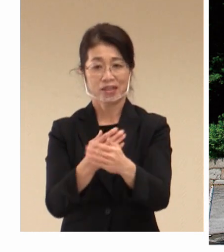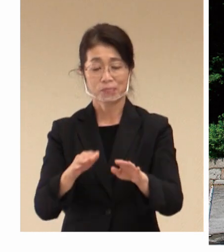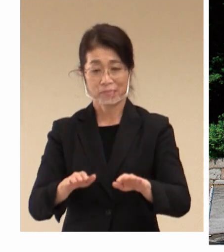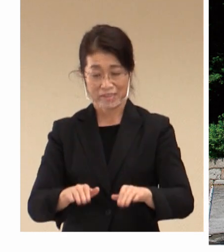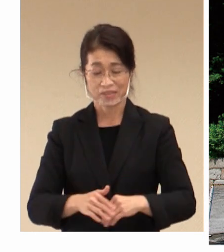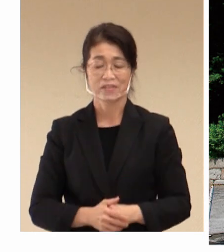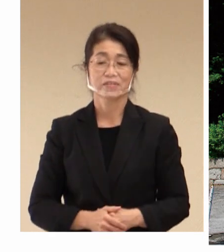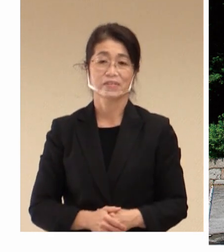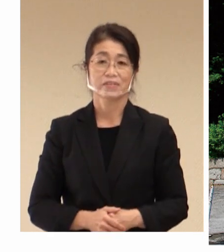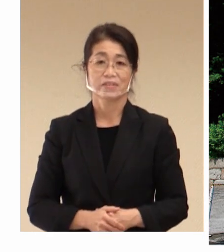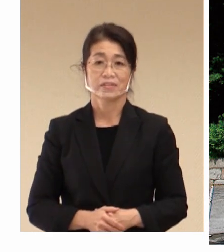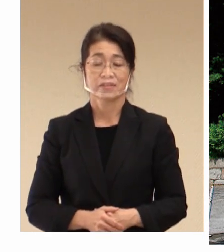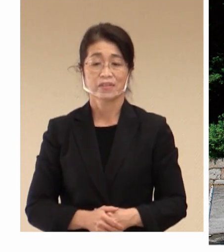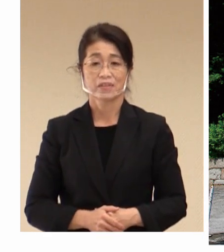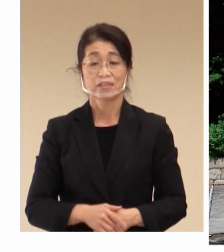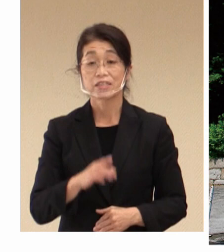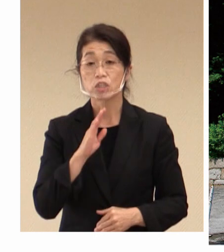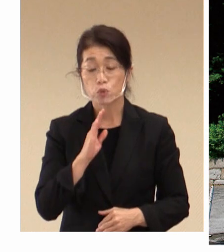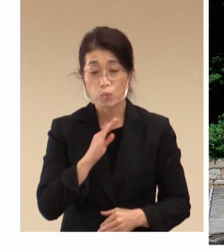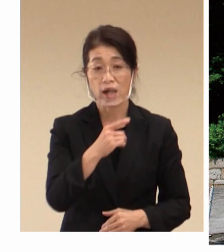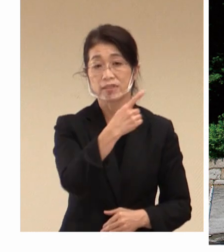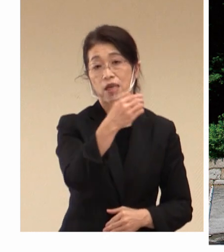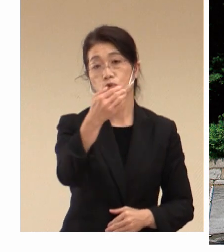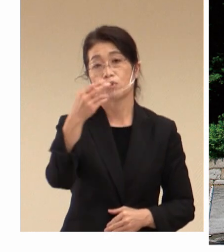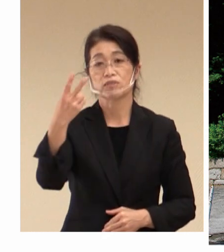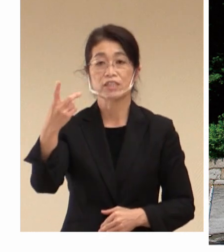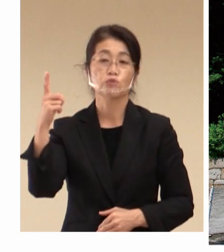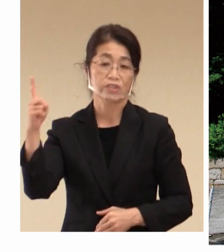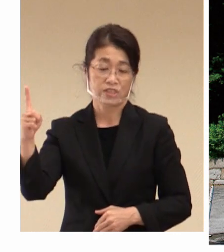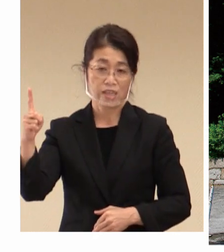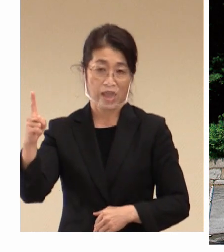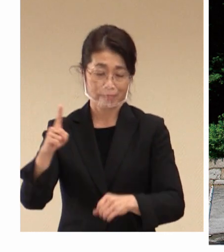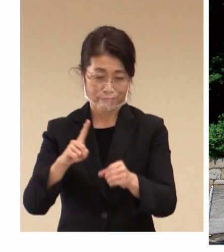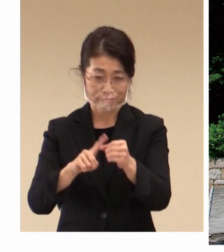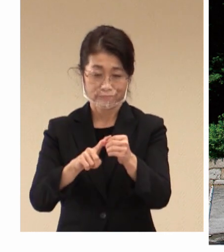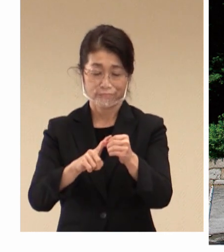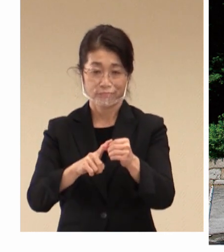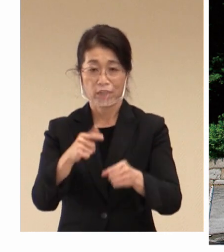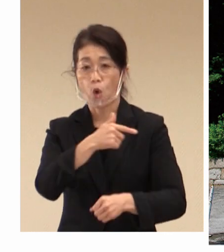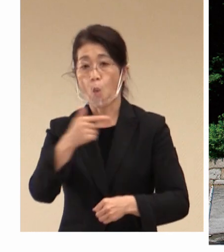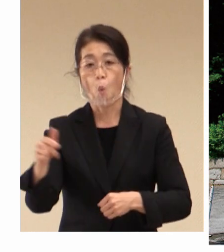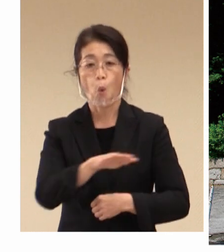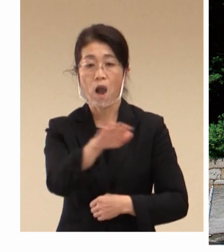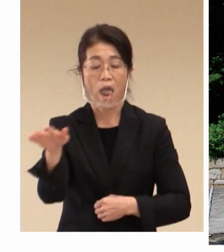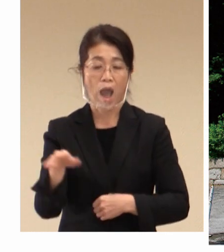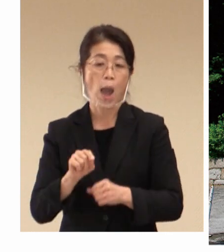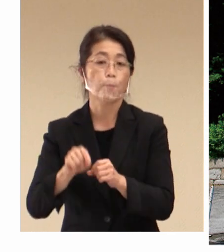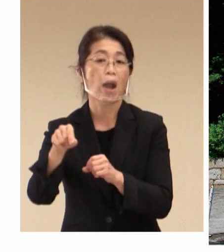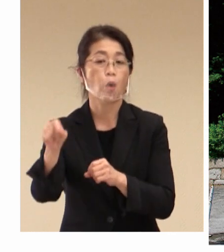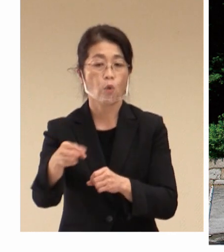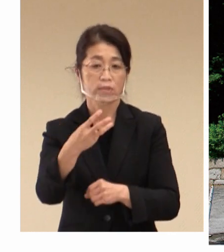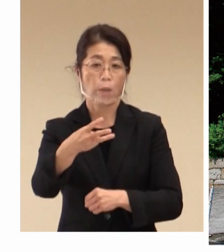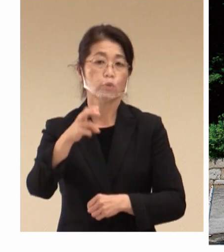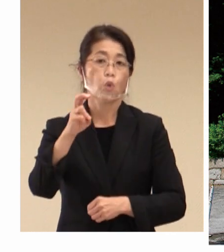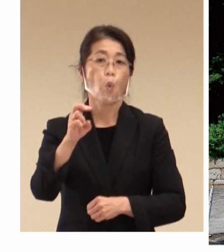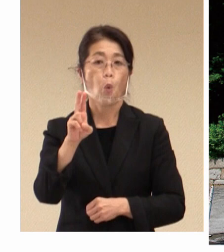実は1921年に大原孫三郎さんは、 日本で最初の